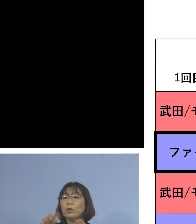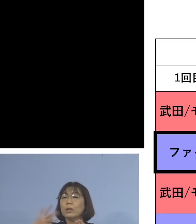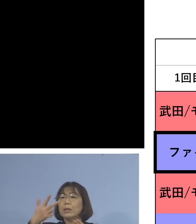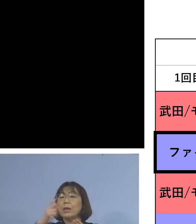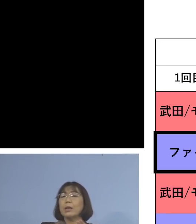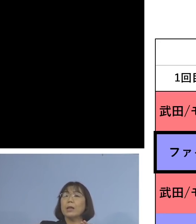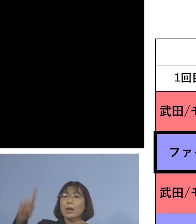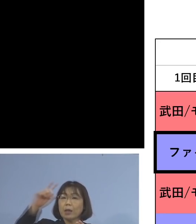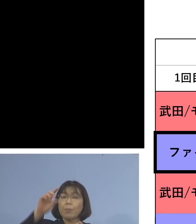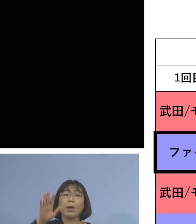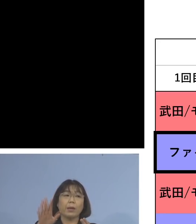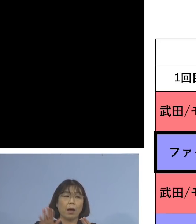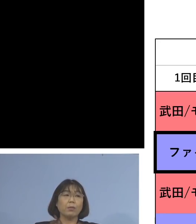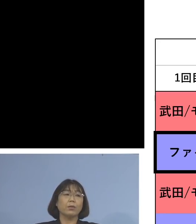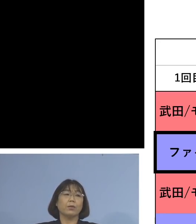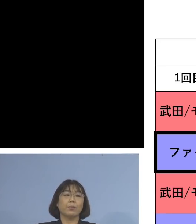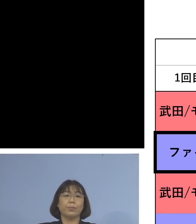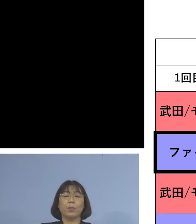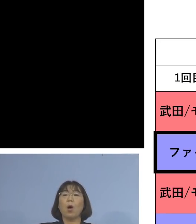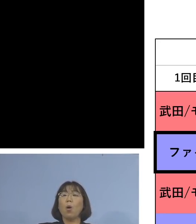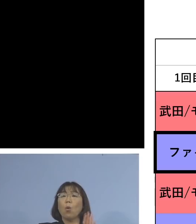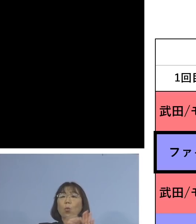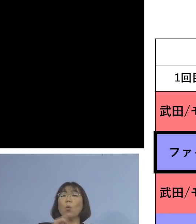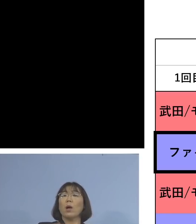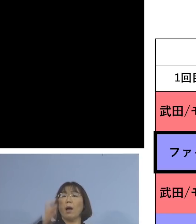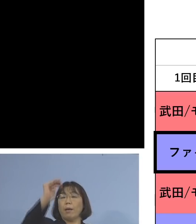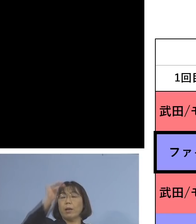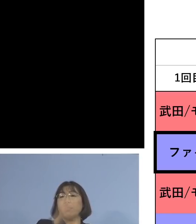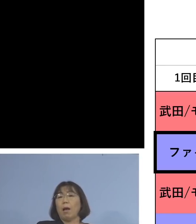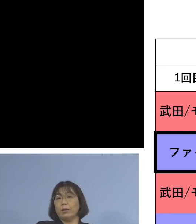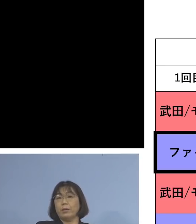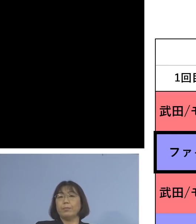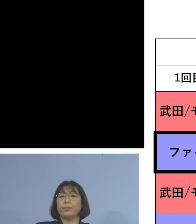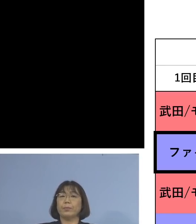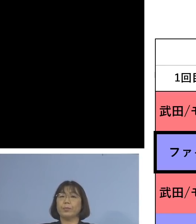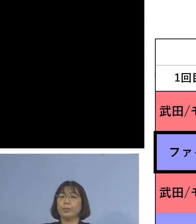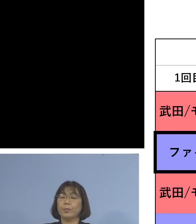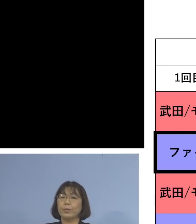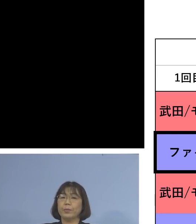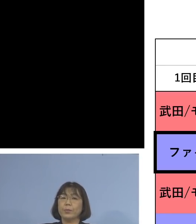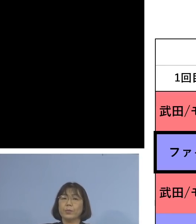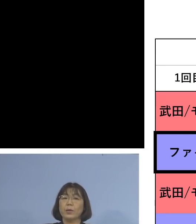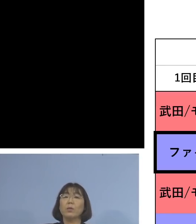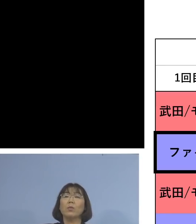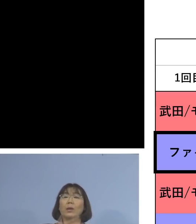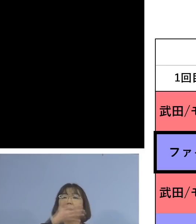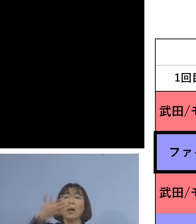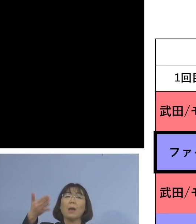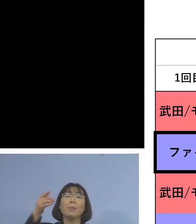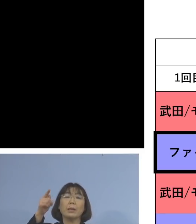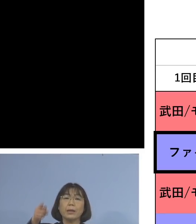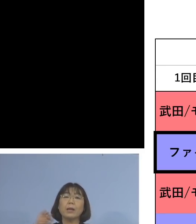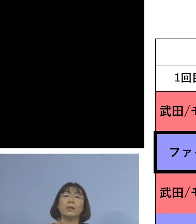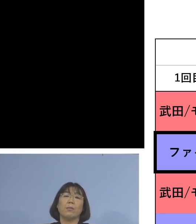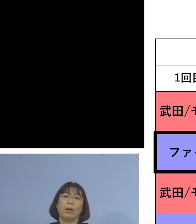ということで 非常に効果が高いということが このようにアメリカで そしてこれについては